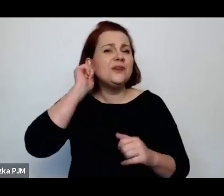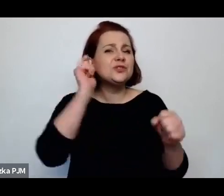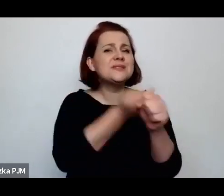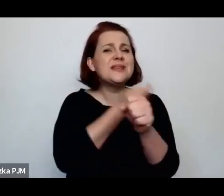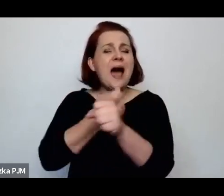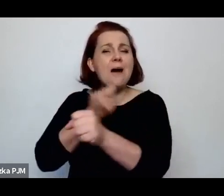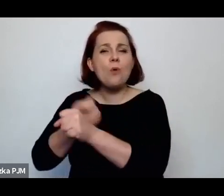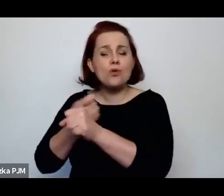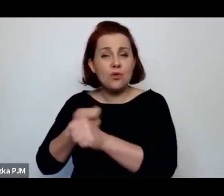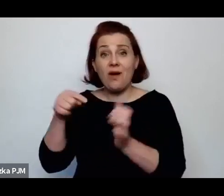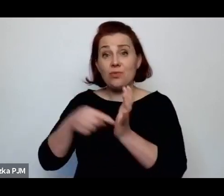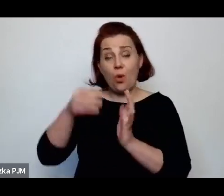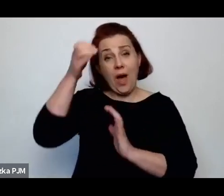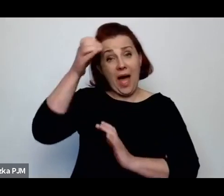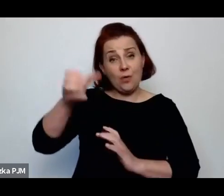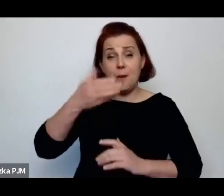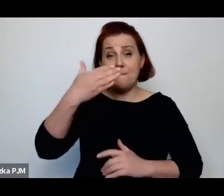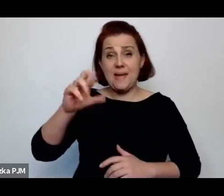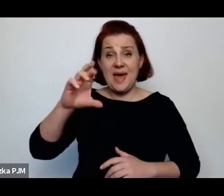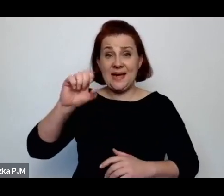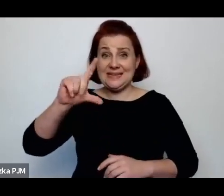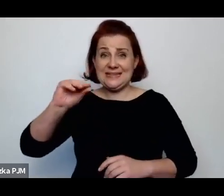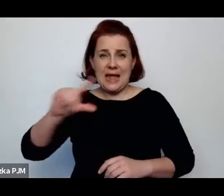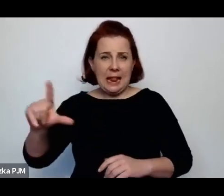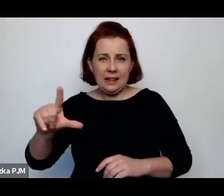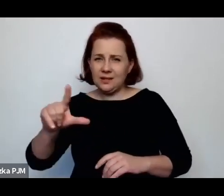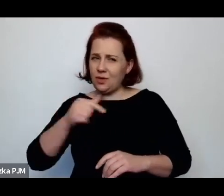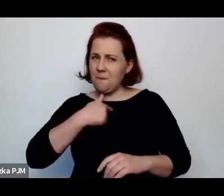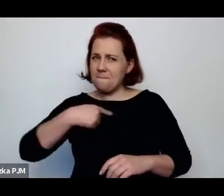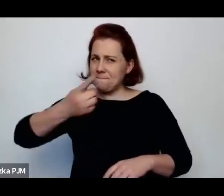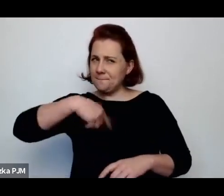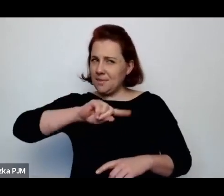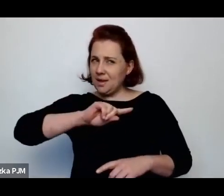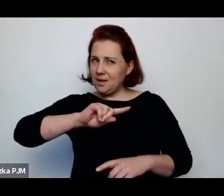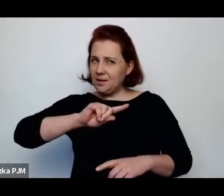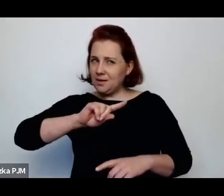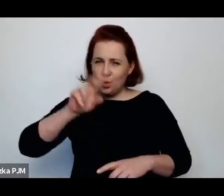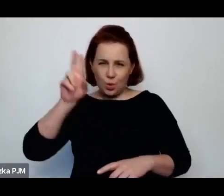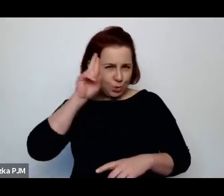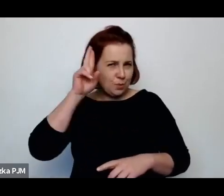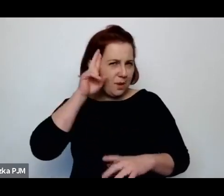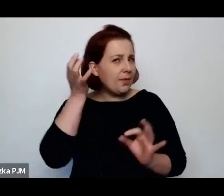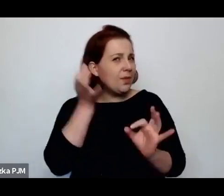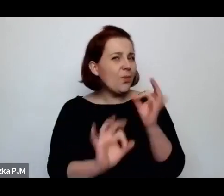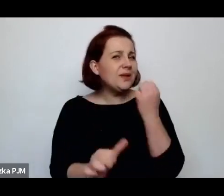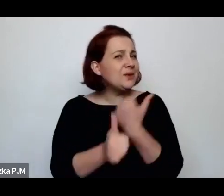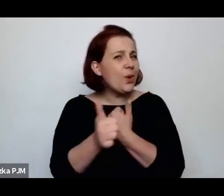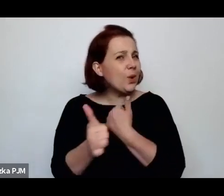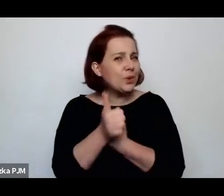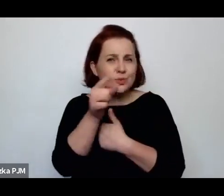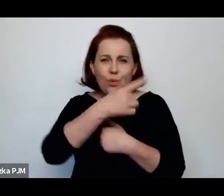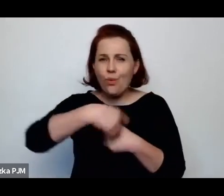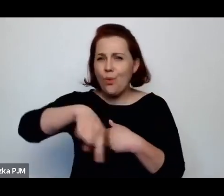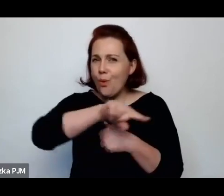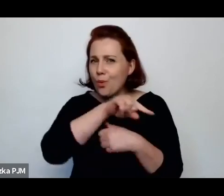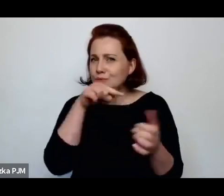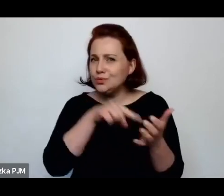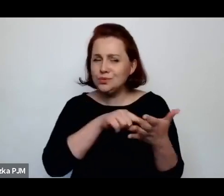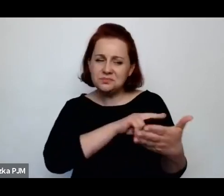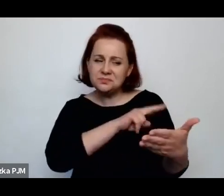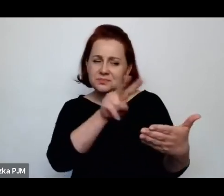to nie do końca i nieszybko rozumiemy, o czym tak naprawdę ta opowieść nam mówi